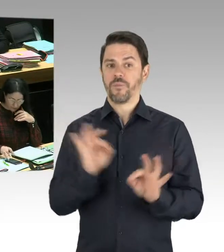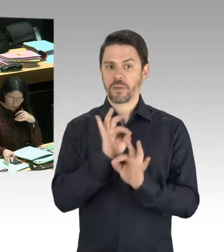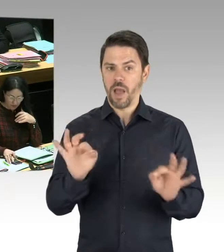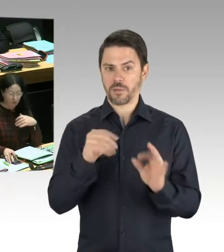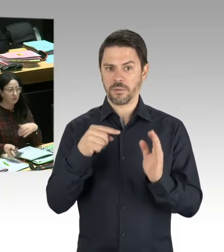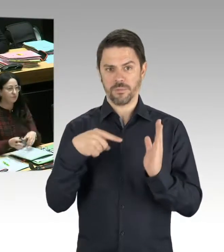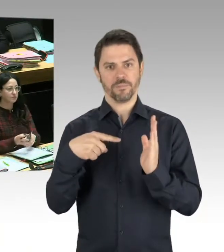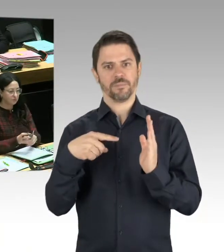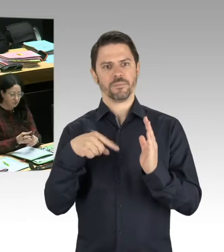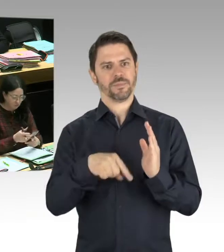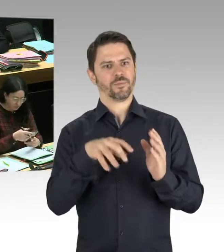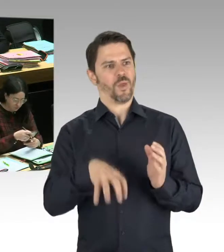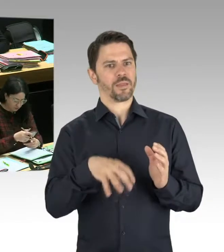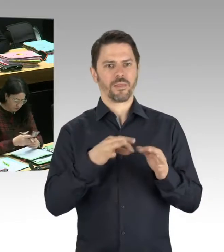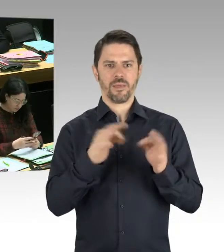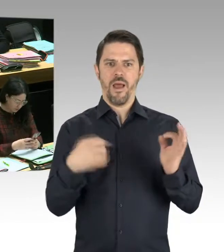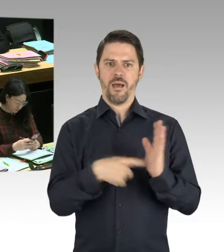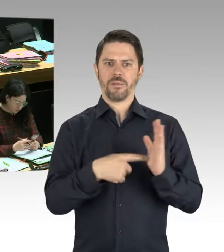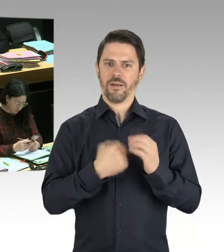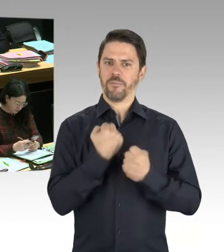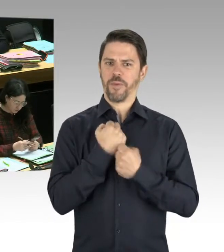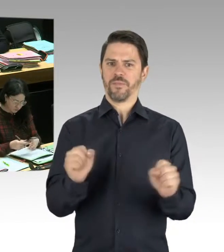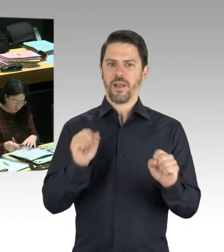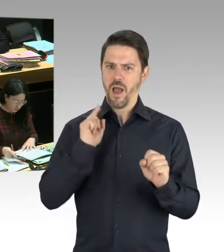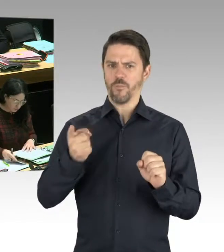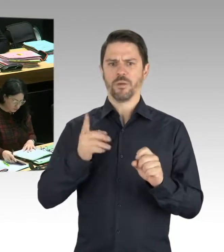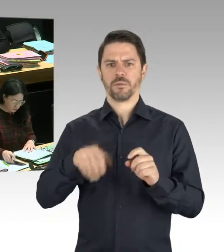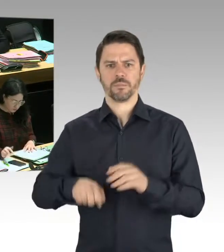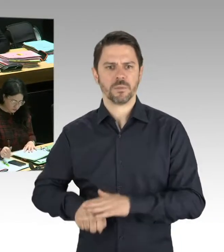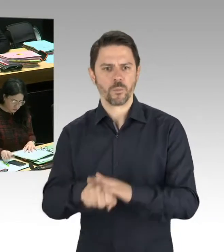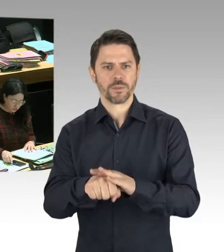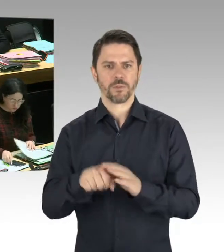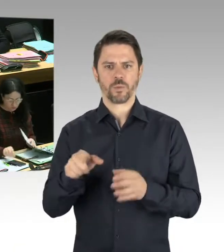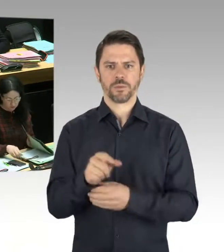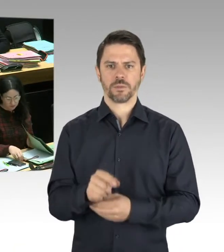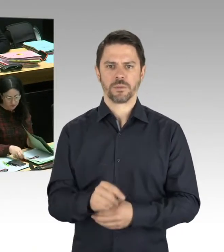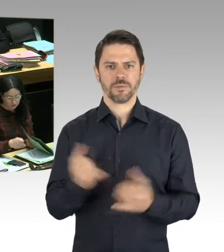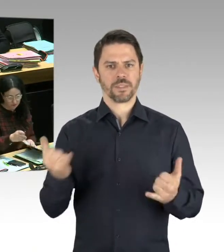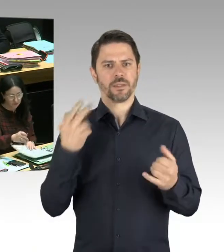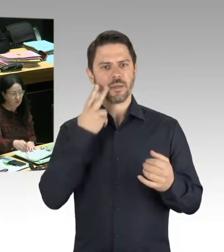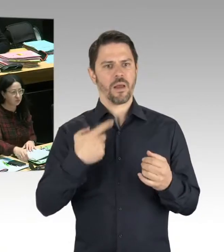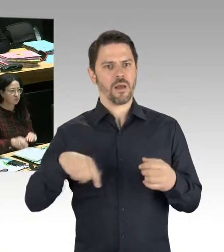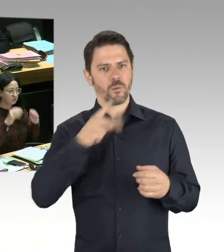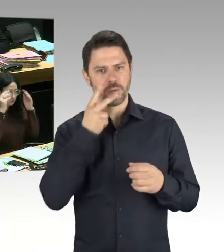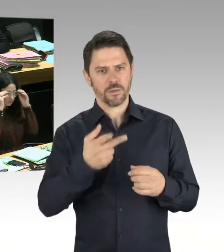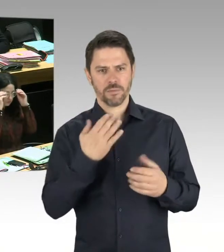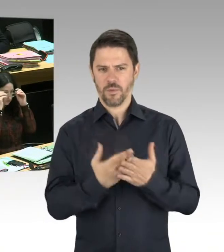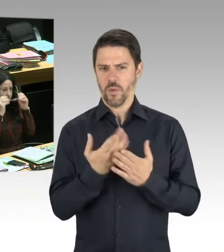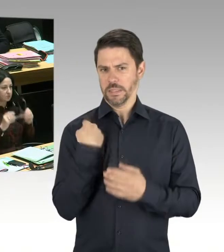das völlig ohne jede Störung abgegangen ist. Trotzdem war Polizei in der Nähe, um eventuelle Störungen schon im Vorfeld ausschließen zu können.